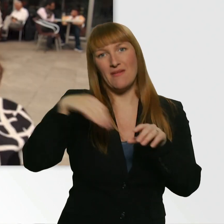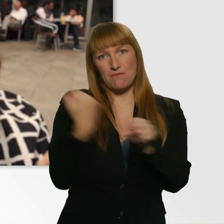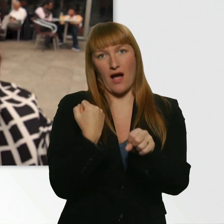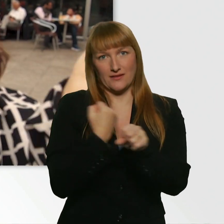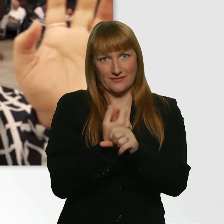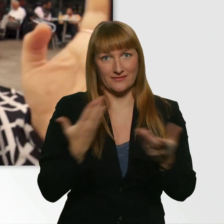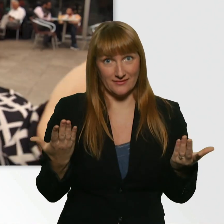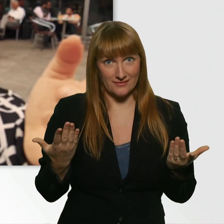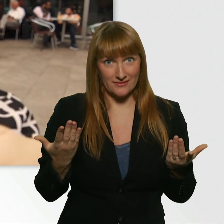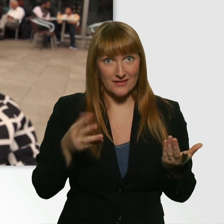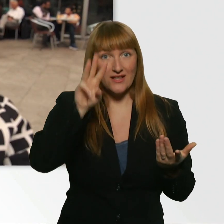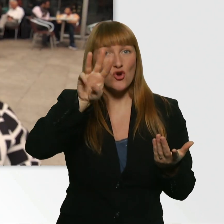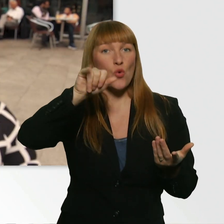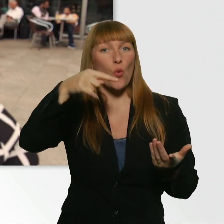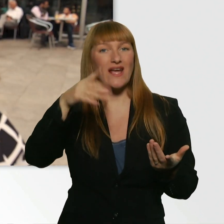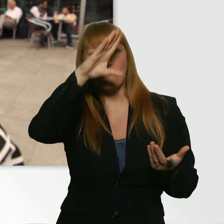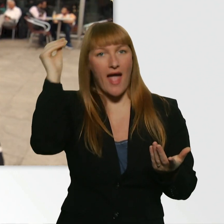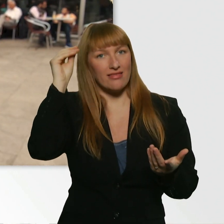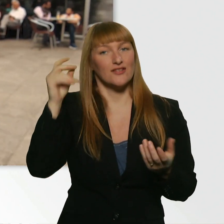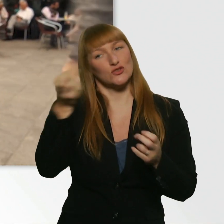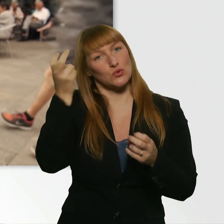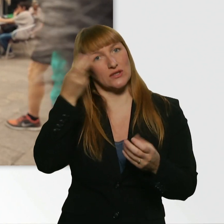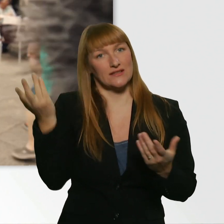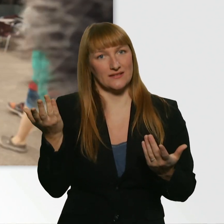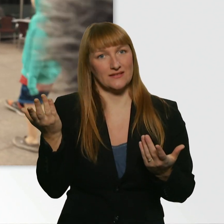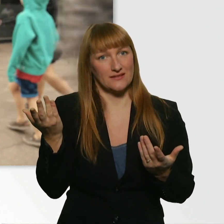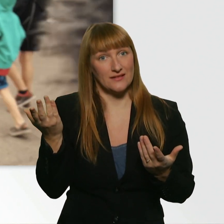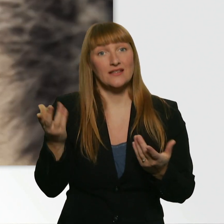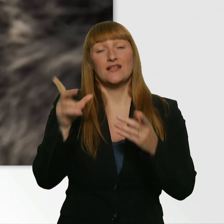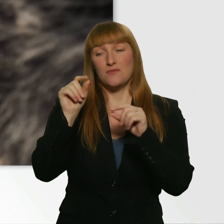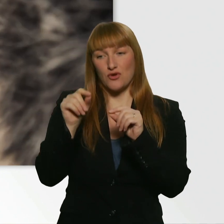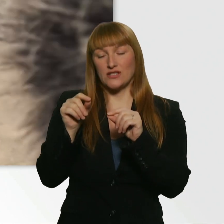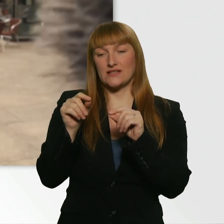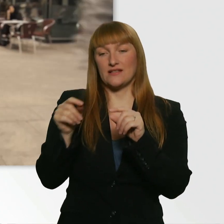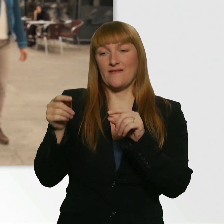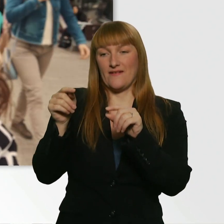Und einen Wingman zu suchen, der dann von ihr die Nummer klärt für Leroy.